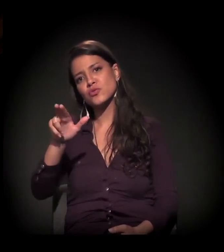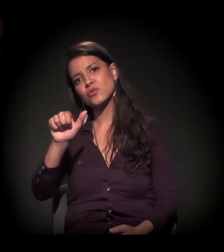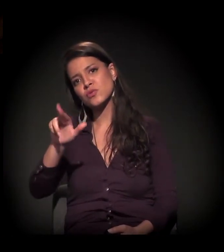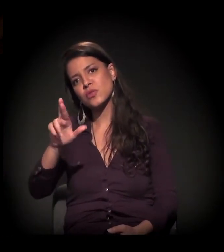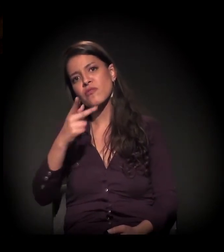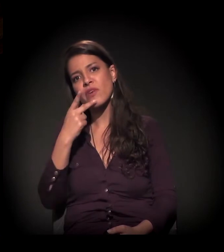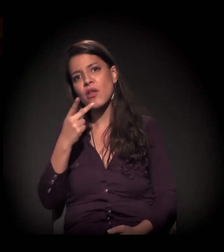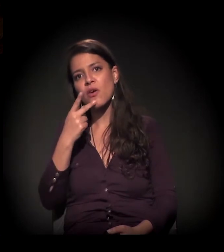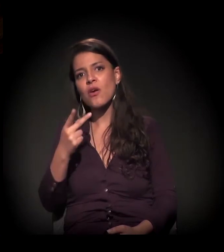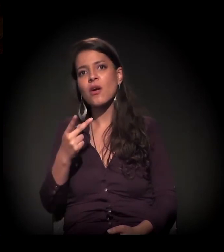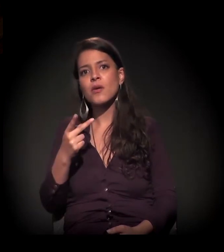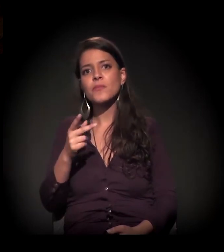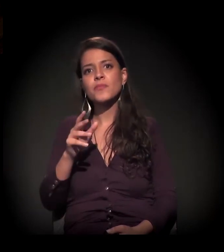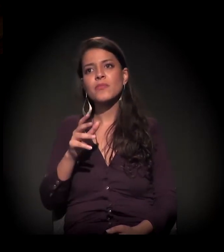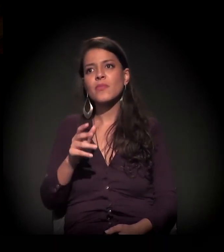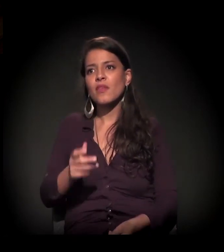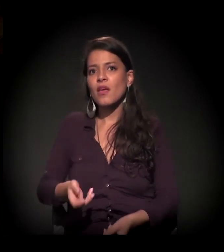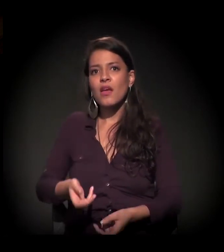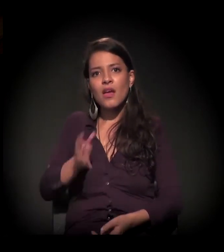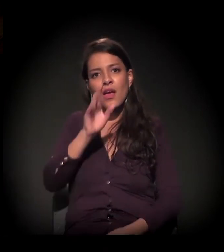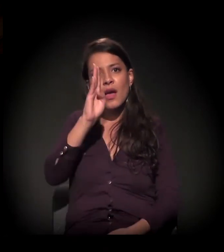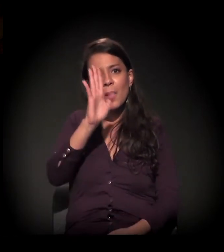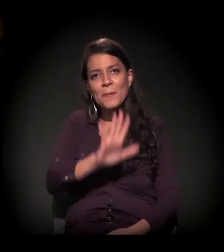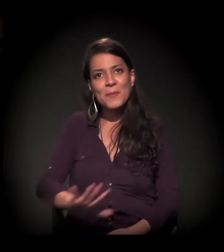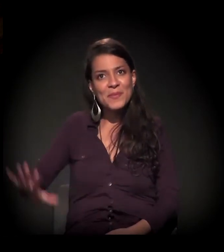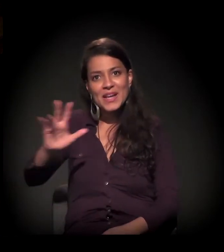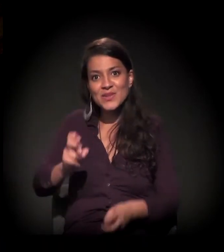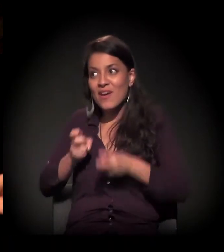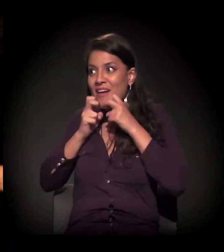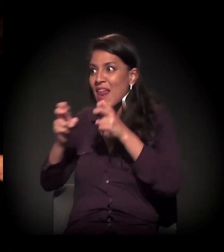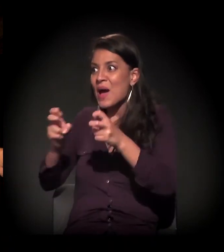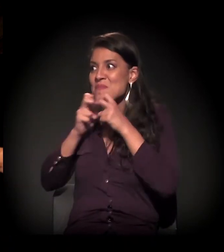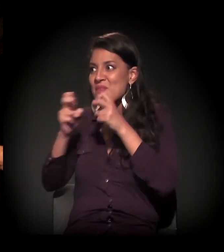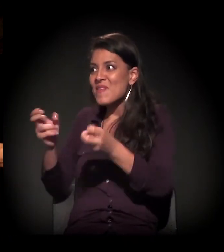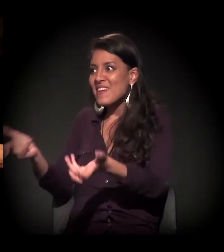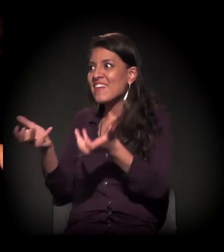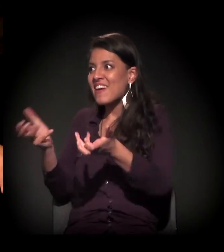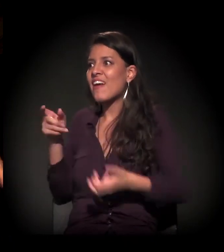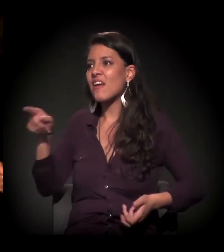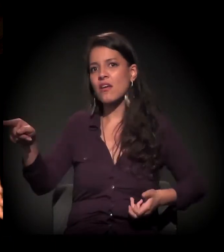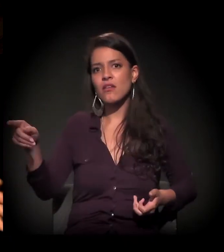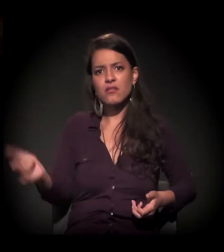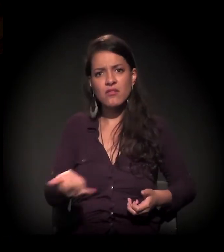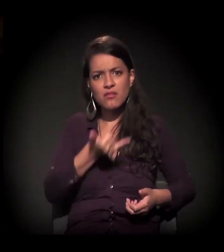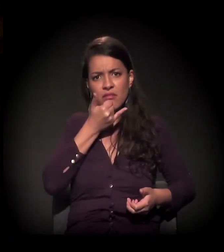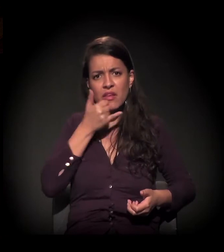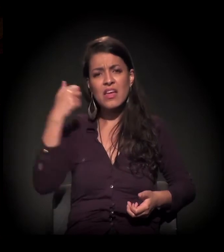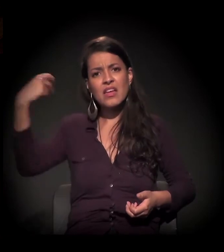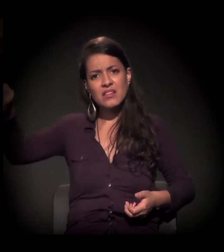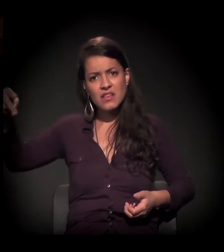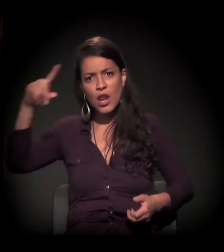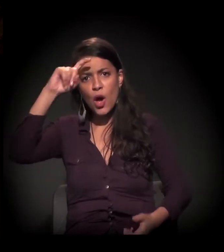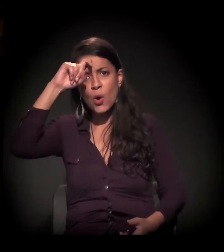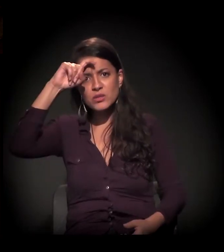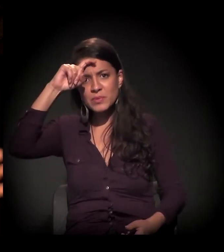"Há um clamor nacional por você no...". Porra, cara, eu estava na coletiva de imprensa quando se apresentou o relatório dos hospitais,